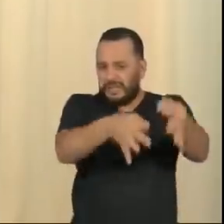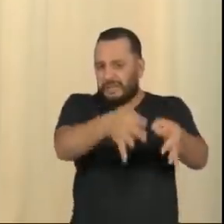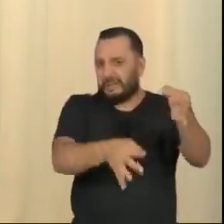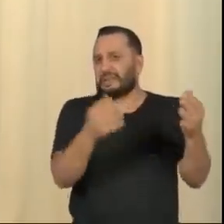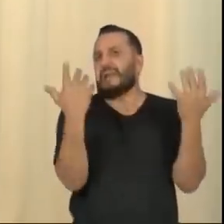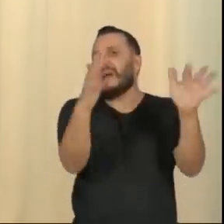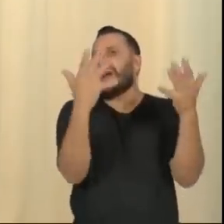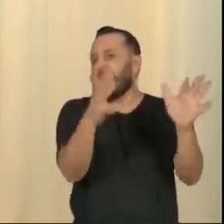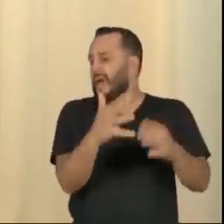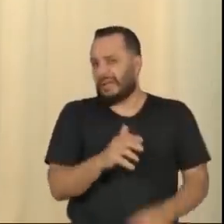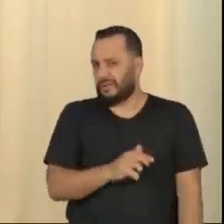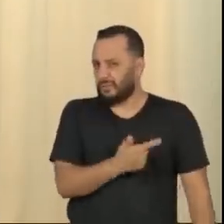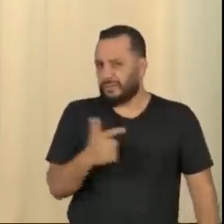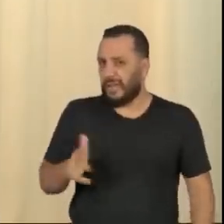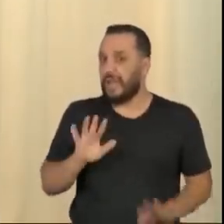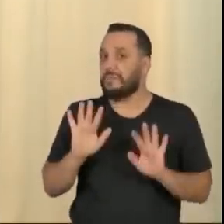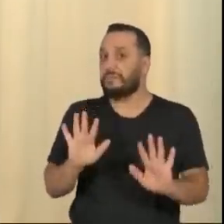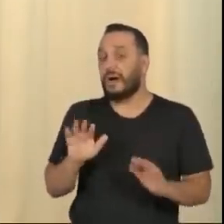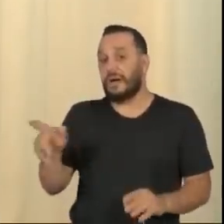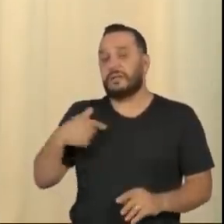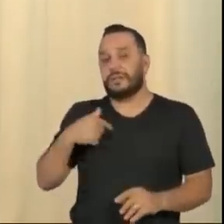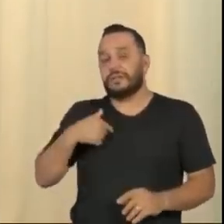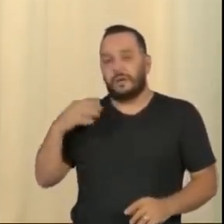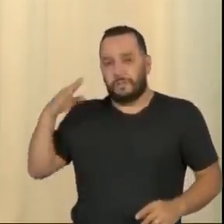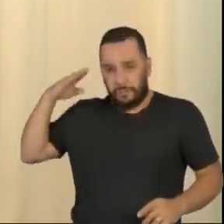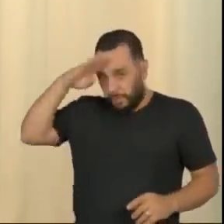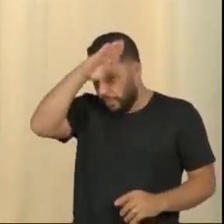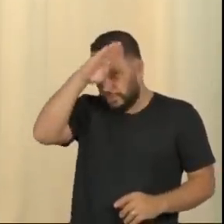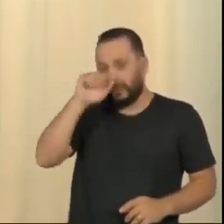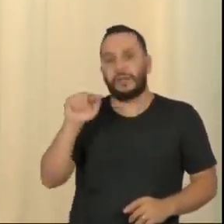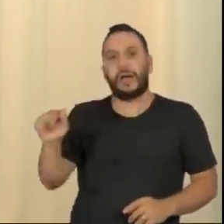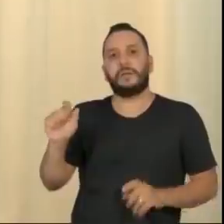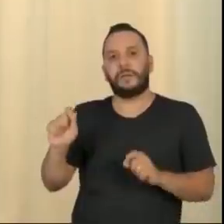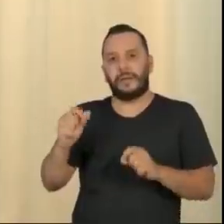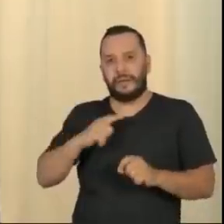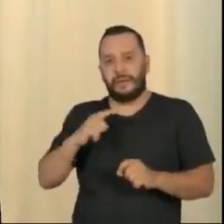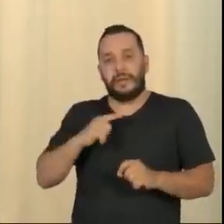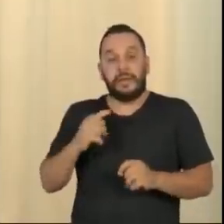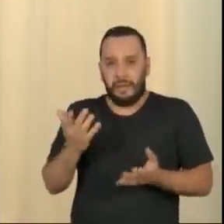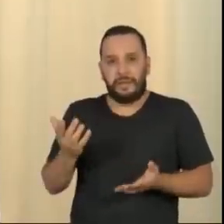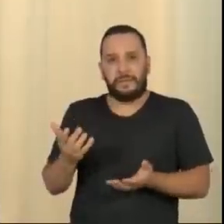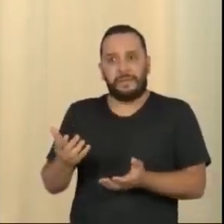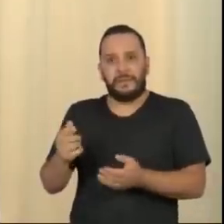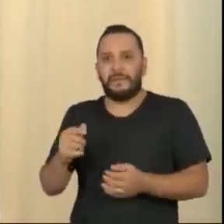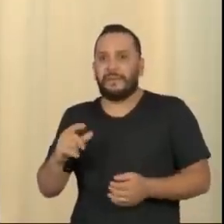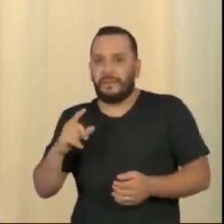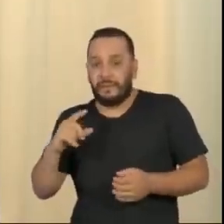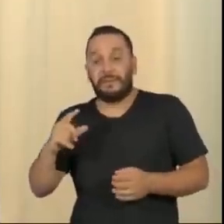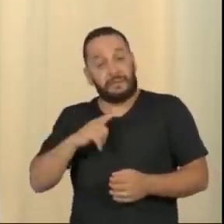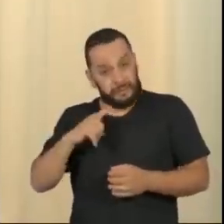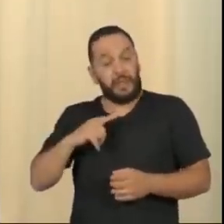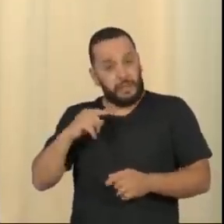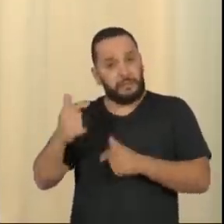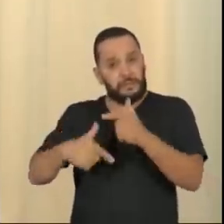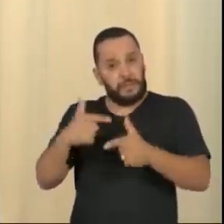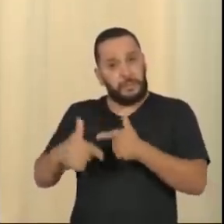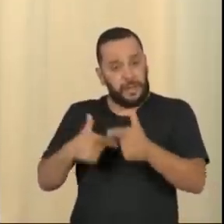O problema é que o Bolsonaro está se antagonizando com isso, não é por esses defeitos. Porque o Bolsonaro tinha um gabinete de ladroeiro, os filhos são ladrões.